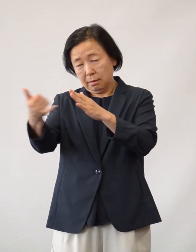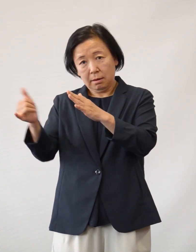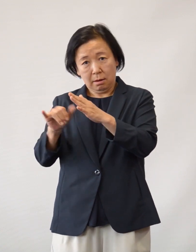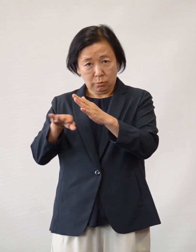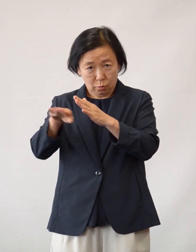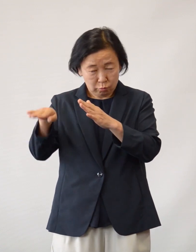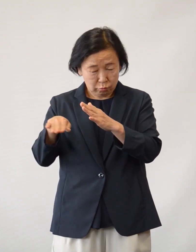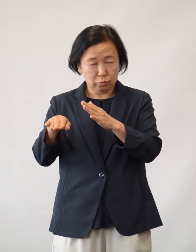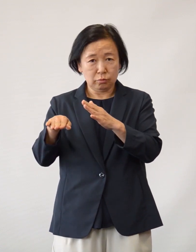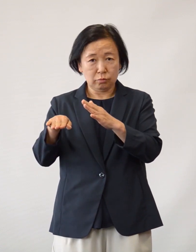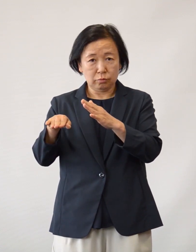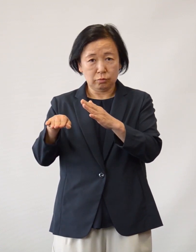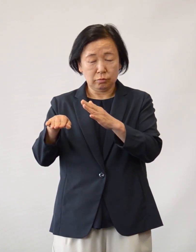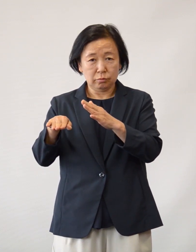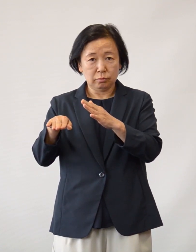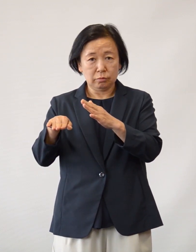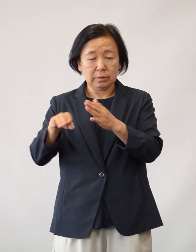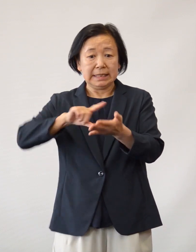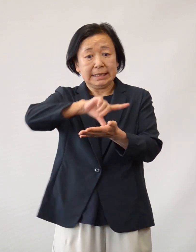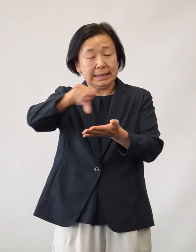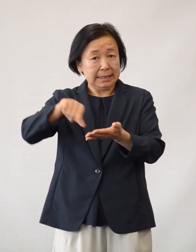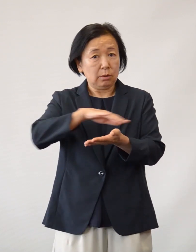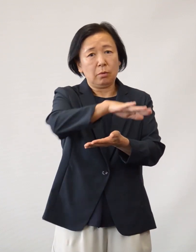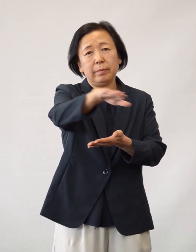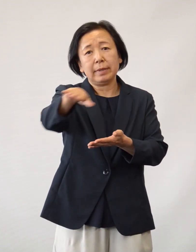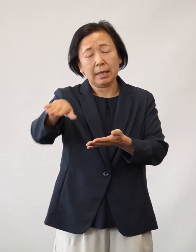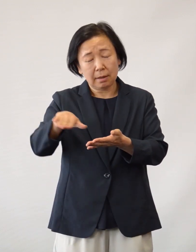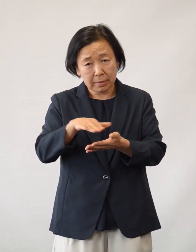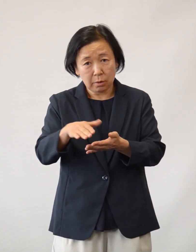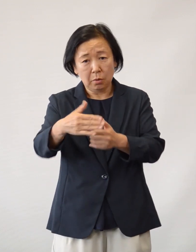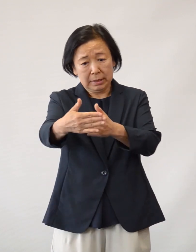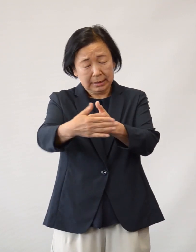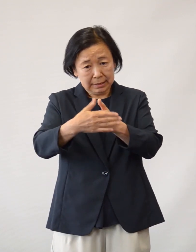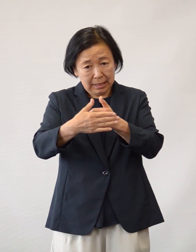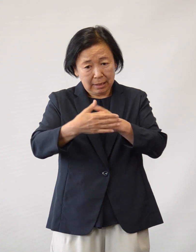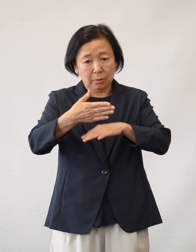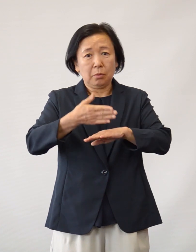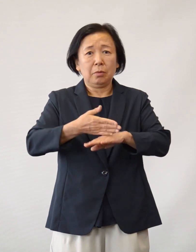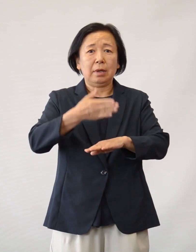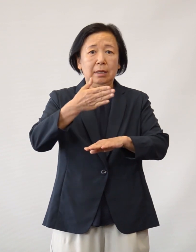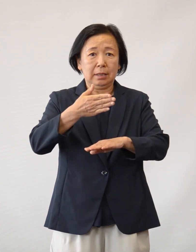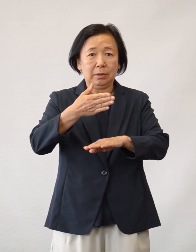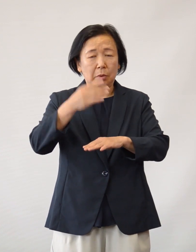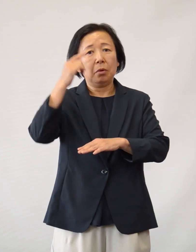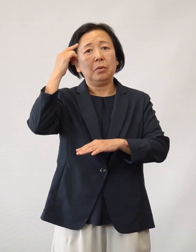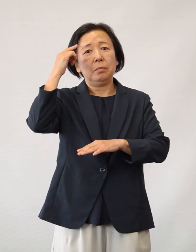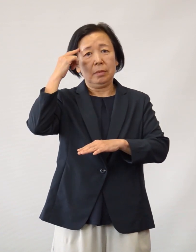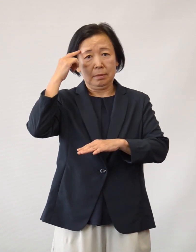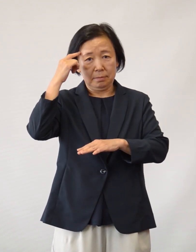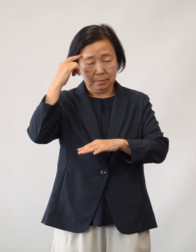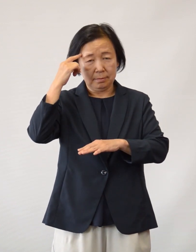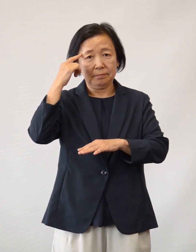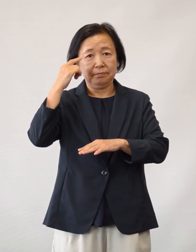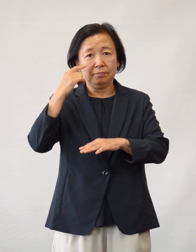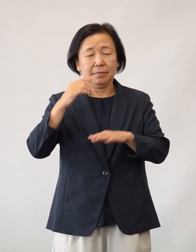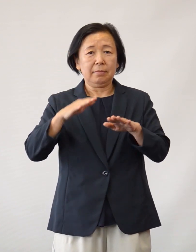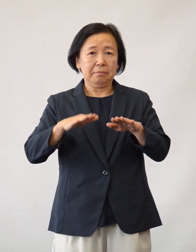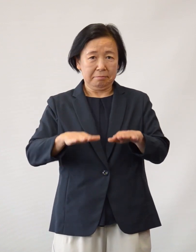そのご家族のご協力 並びに地域の皆さまのご支援があって のことと考えております